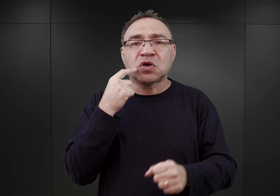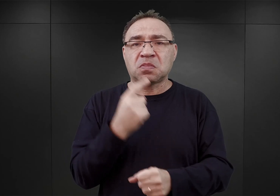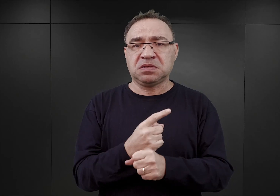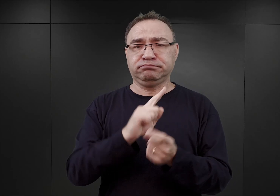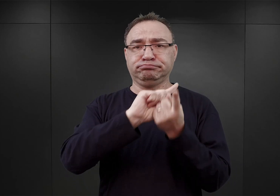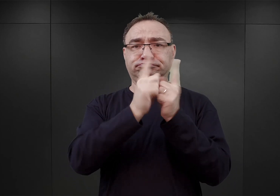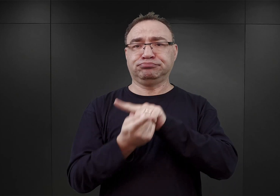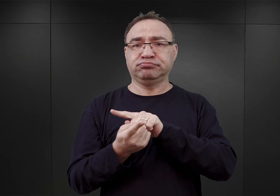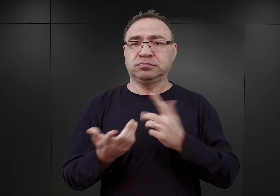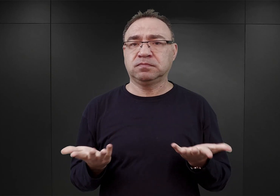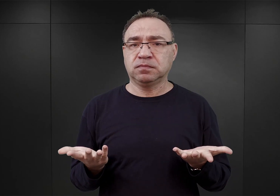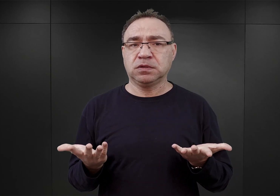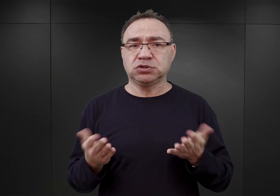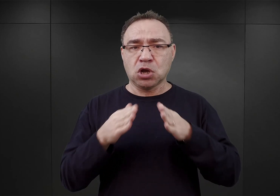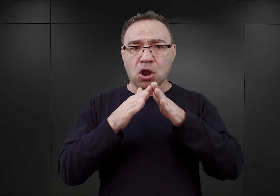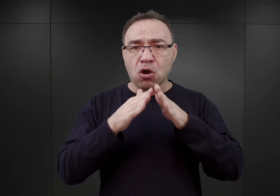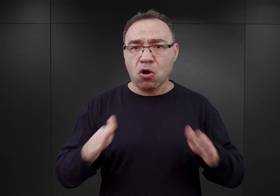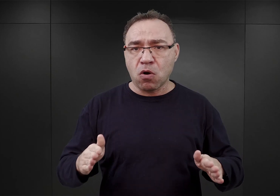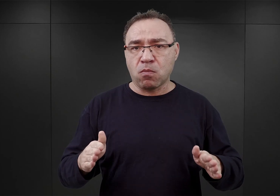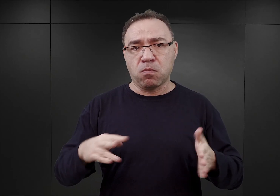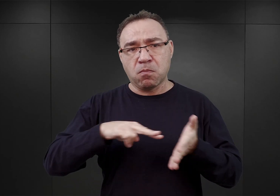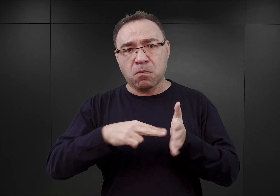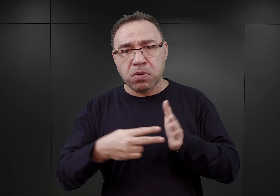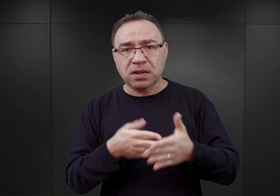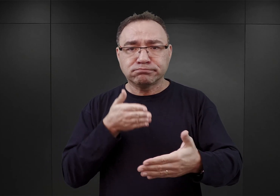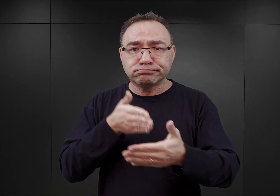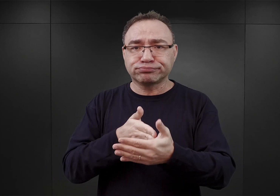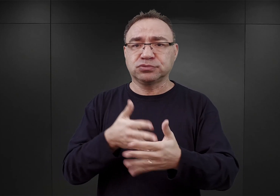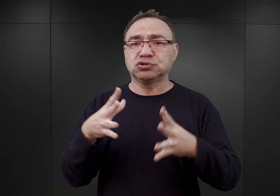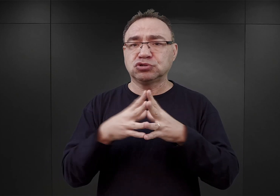to znaczy, że obóz, który miał mieścić 10 000 więźniów,